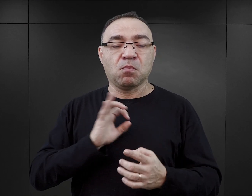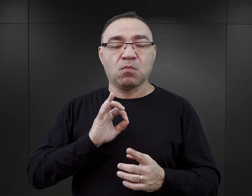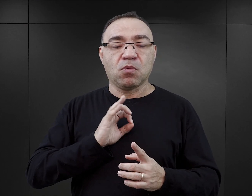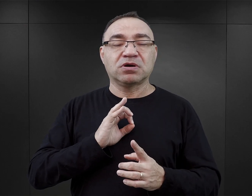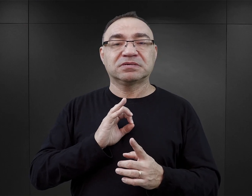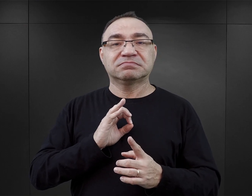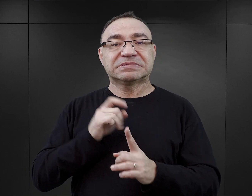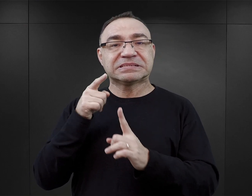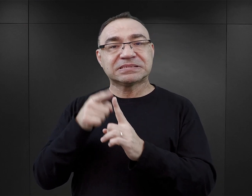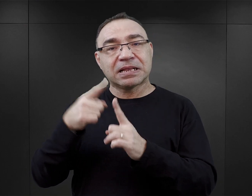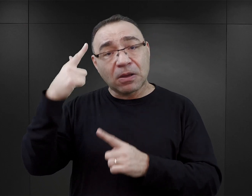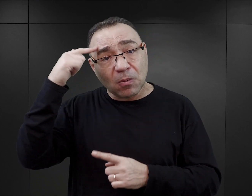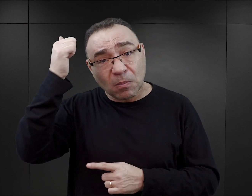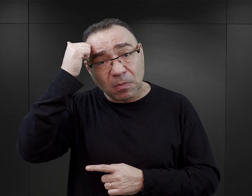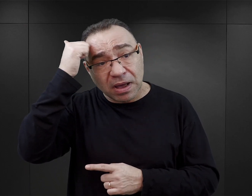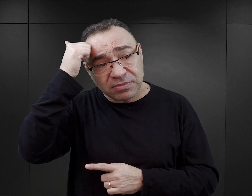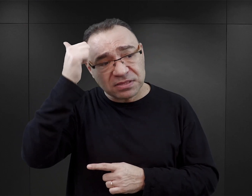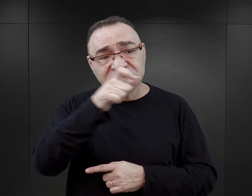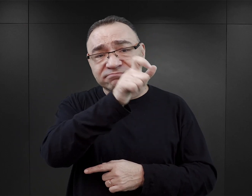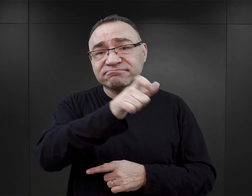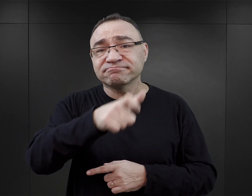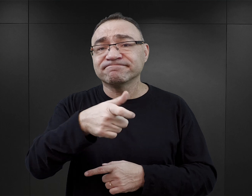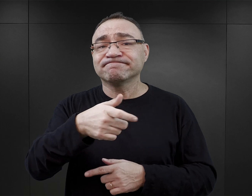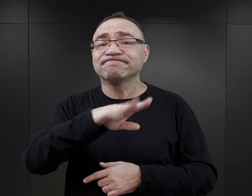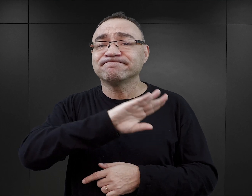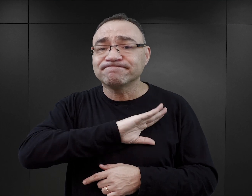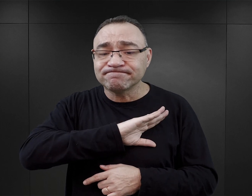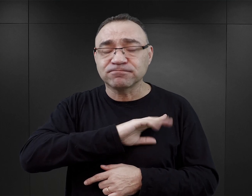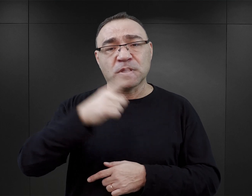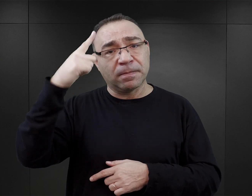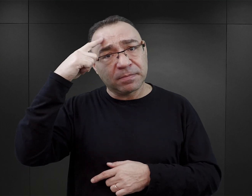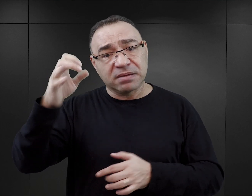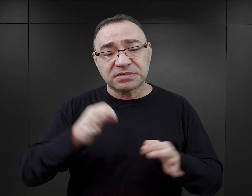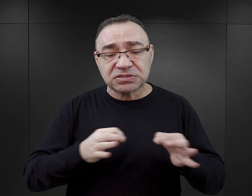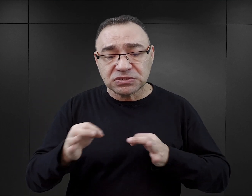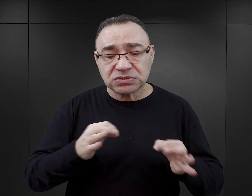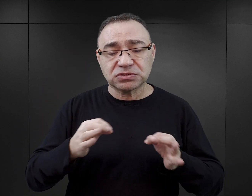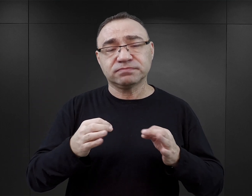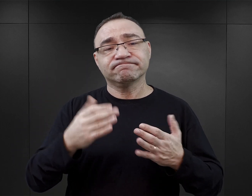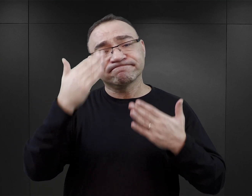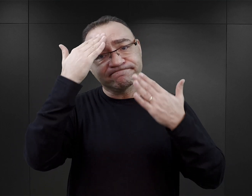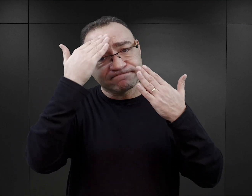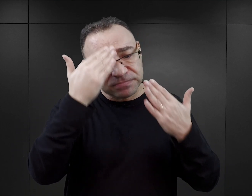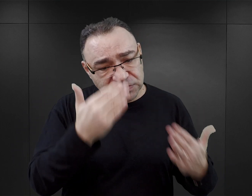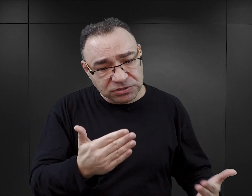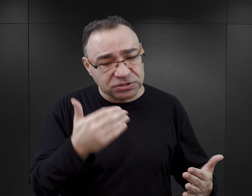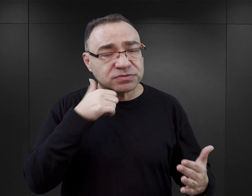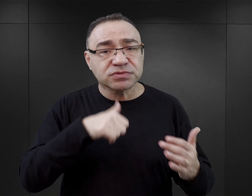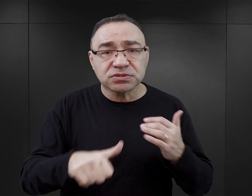ich celem jest upamiętnianie ofiar, jest upamiętnienie historii, jest oddanie hołdu pomordowanym,